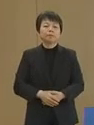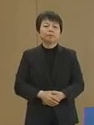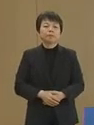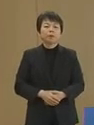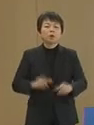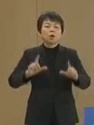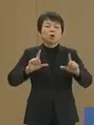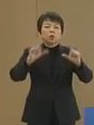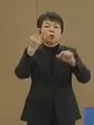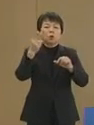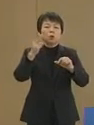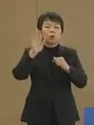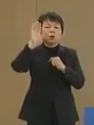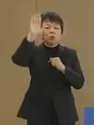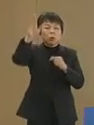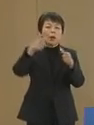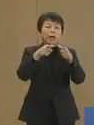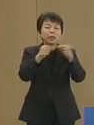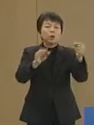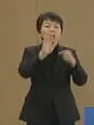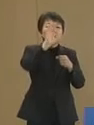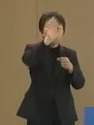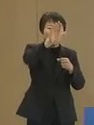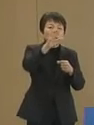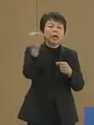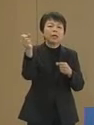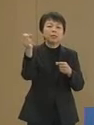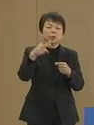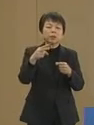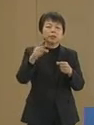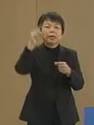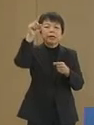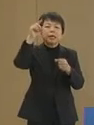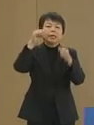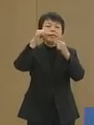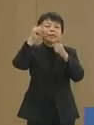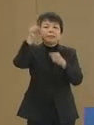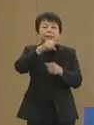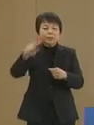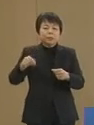東京都の将来 日本の将来 そして人類の未来は私達